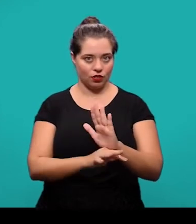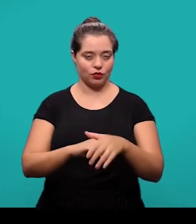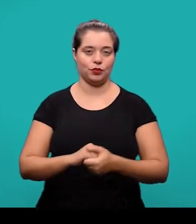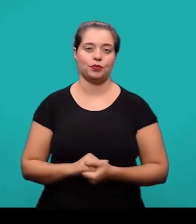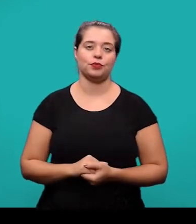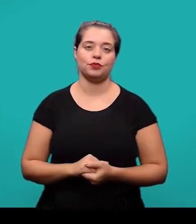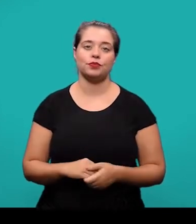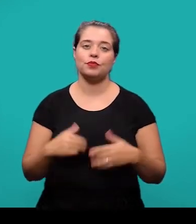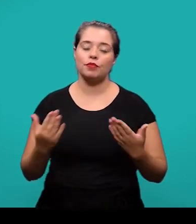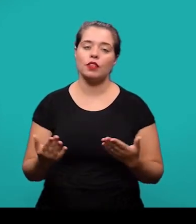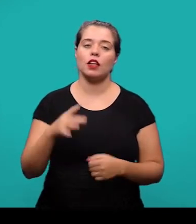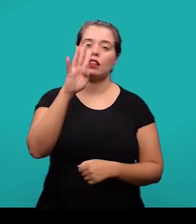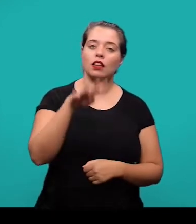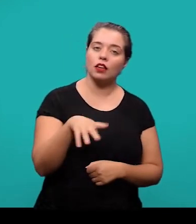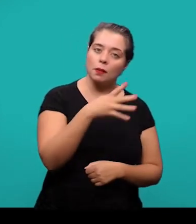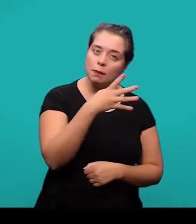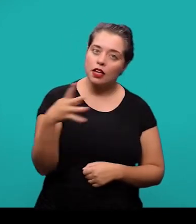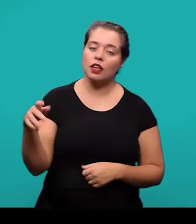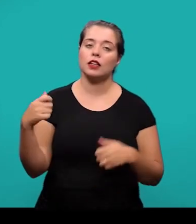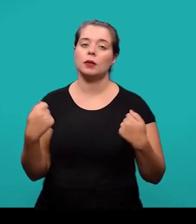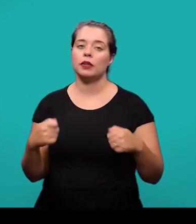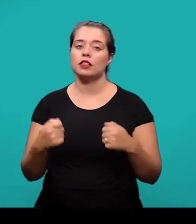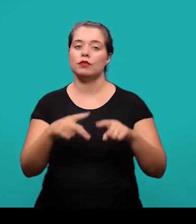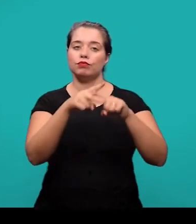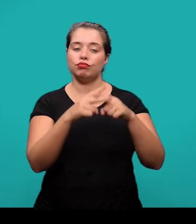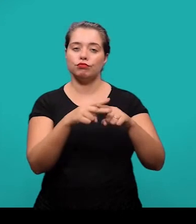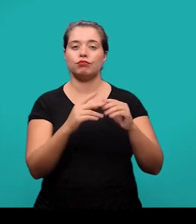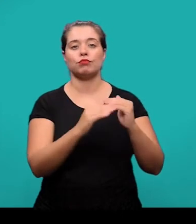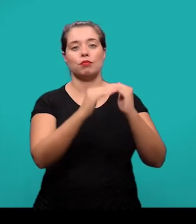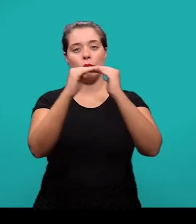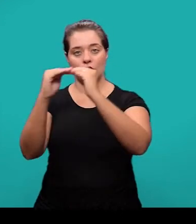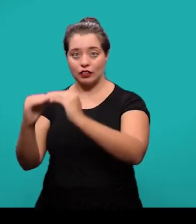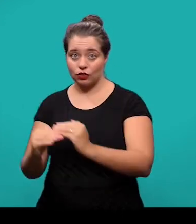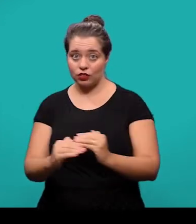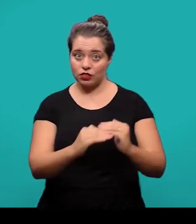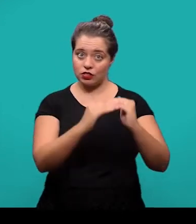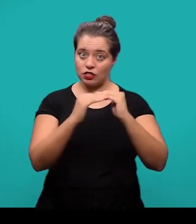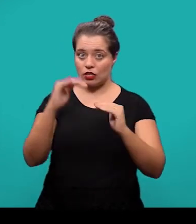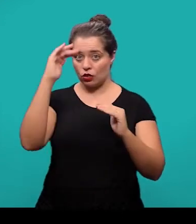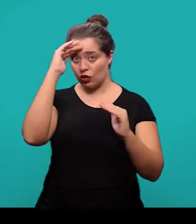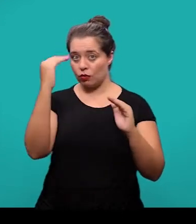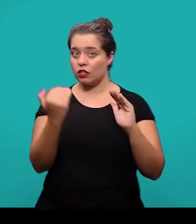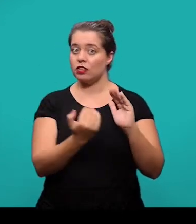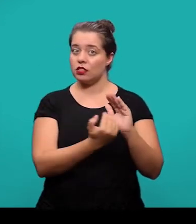As tabelas, elas devem ser formatadas e padronizadas conforme a norma de apresentação tabular do IBGE.